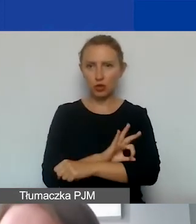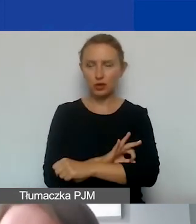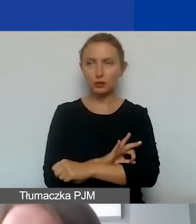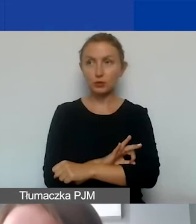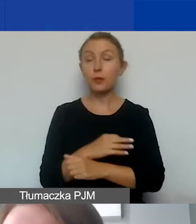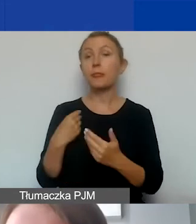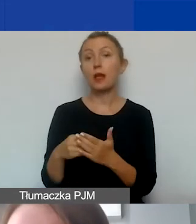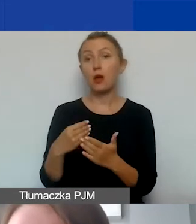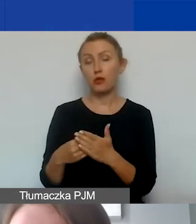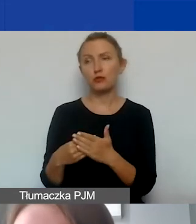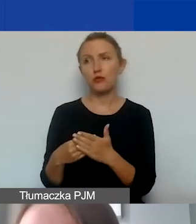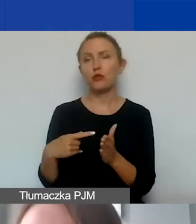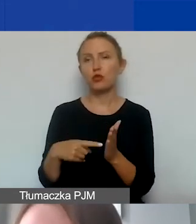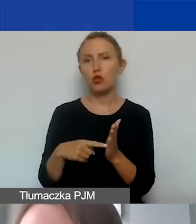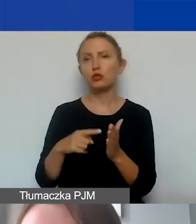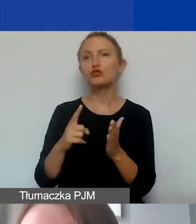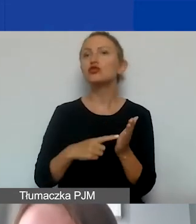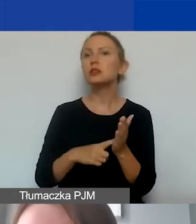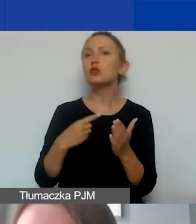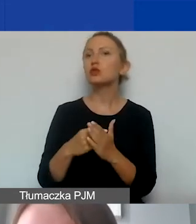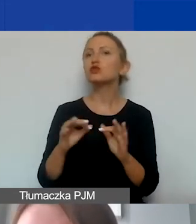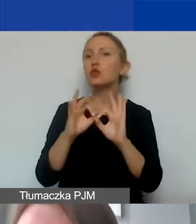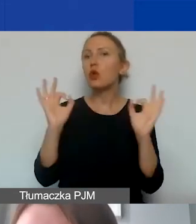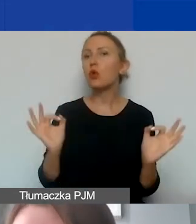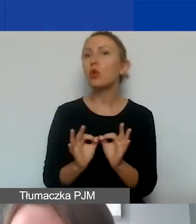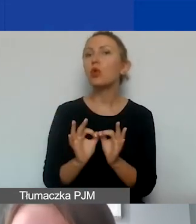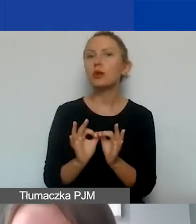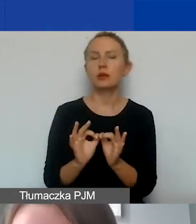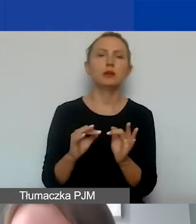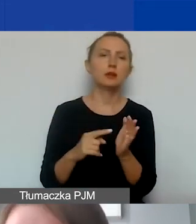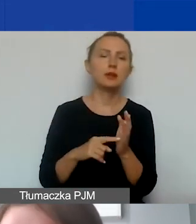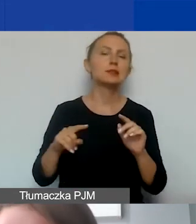Do kosztów tych zaliczamy często koszty ogólne, koszty stałe administracyjne organizacji